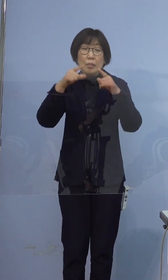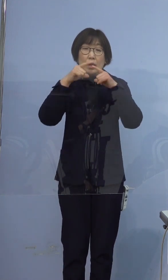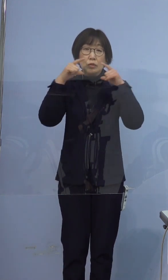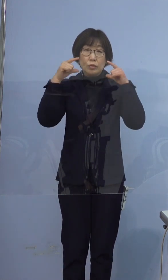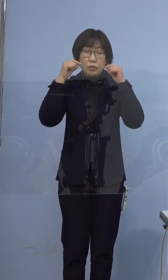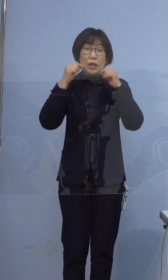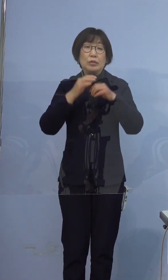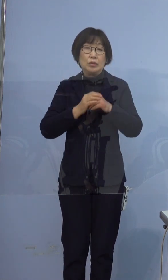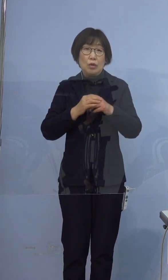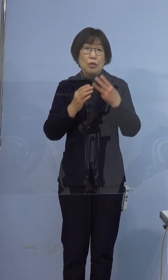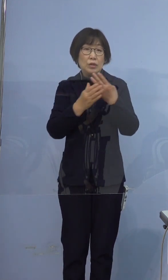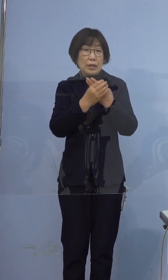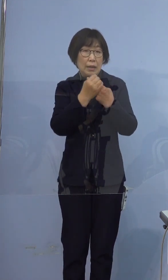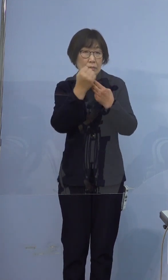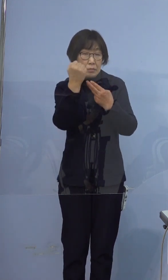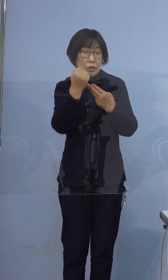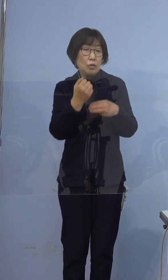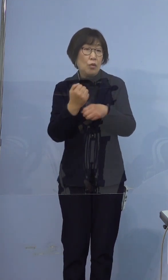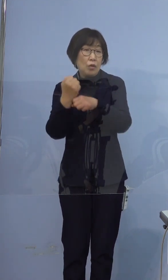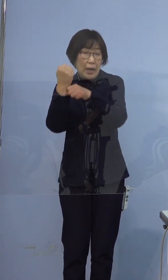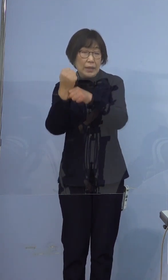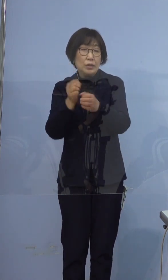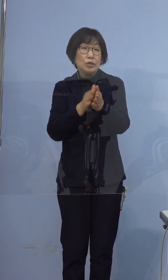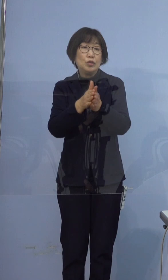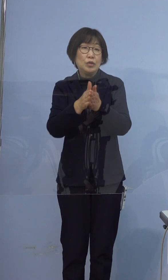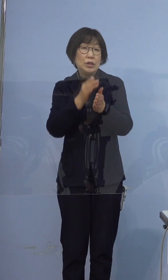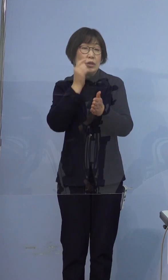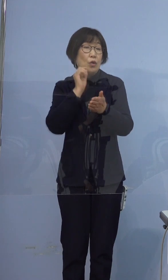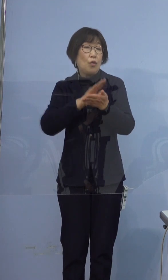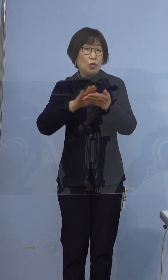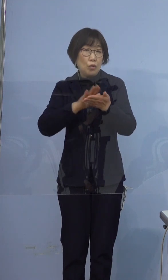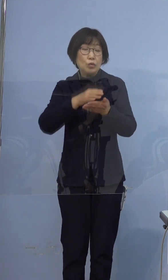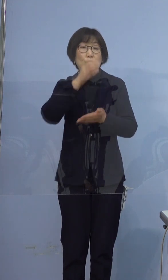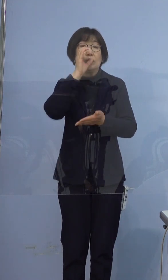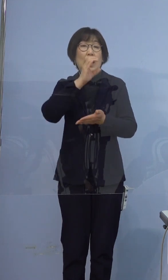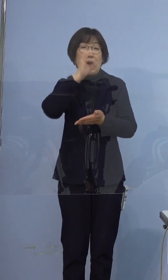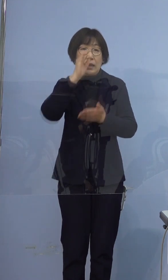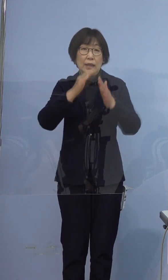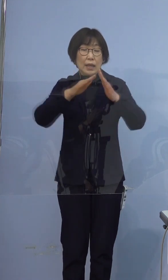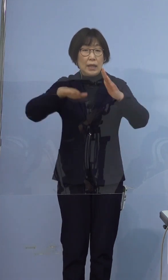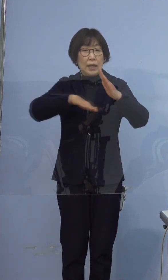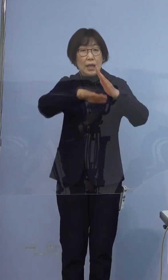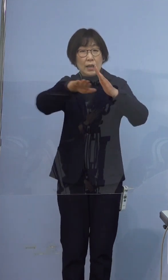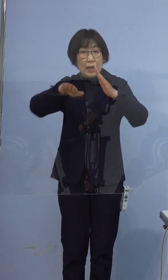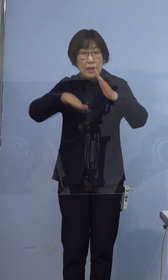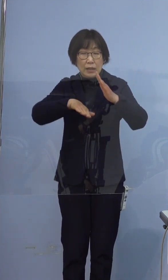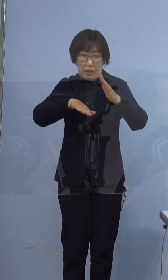3密の回避、手指消毒、うがい 家庭内での部屋の換気